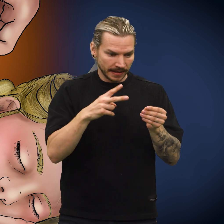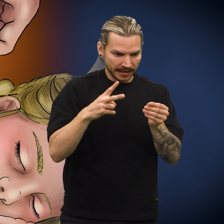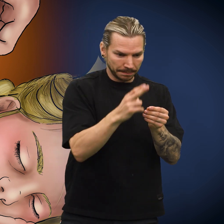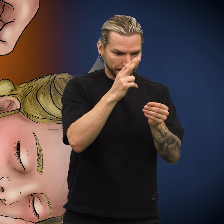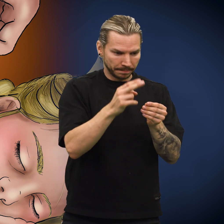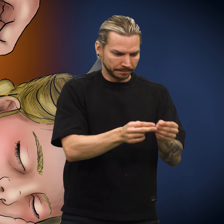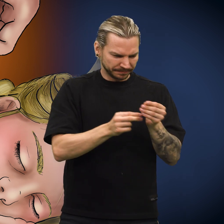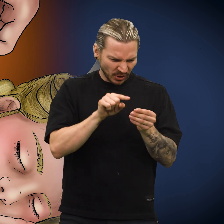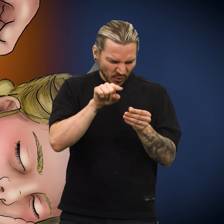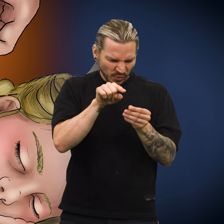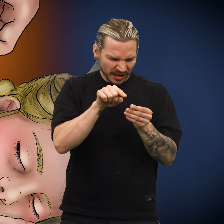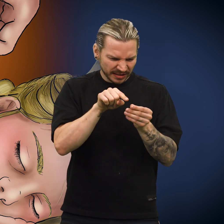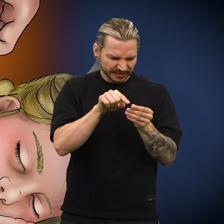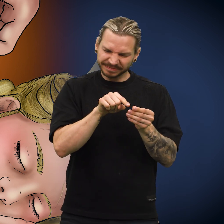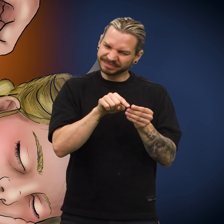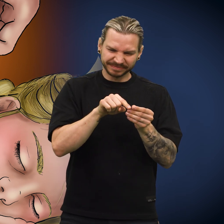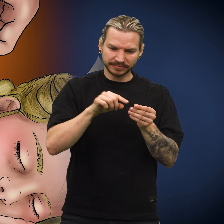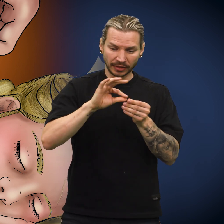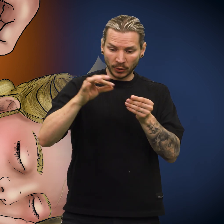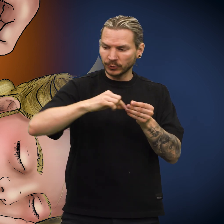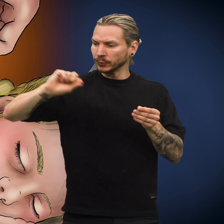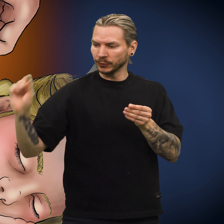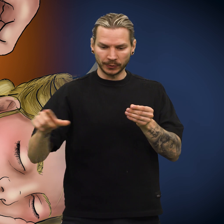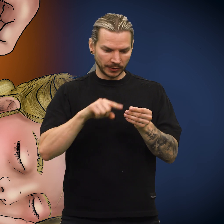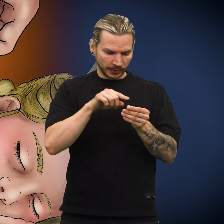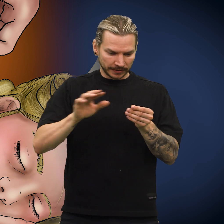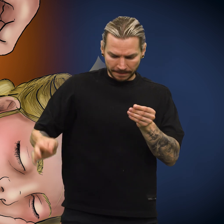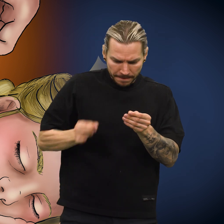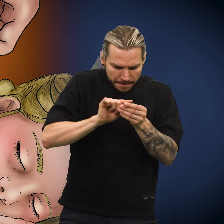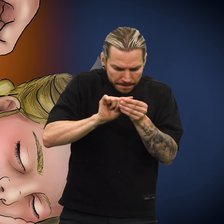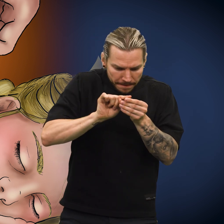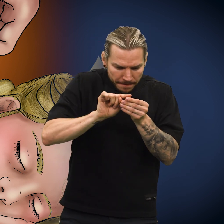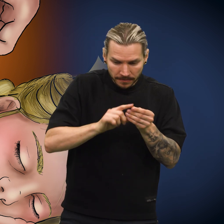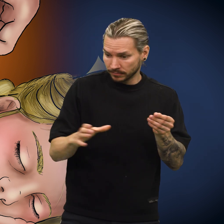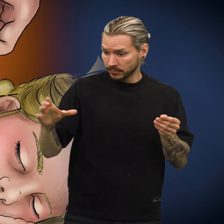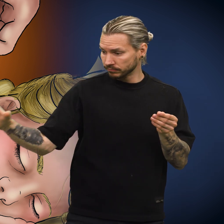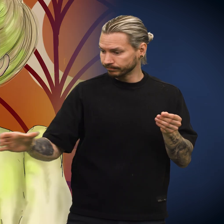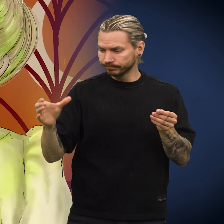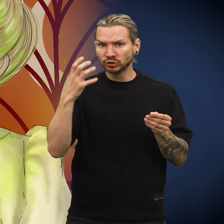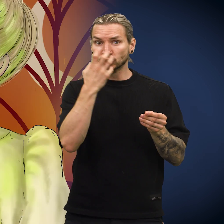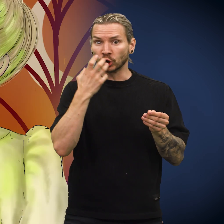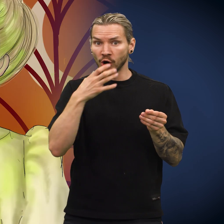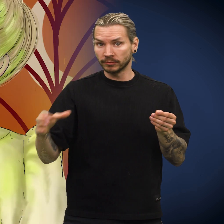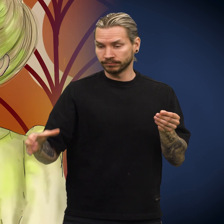Hun klippet av tråden og tok skillingen. Så tettet hun igjen hullet og fant frem et glass med syre.